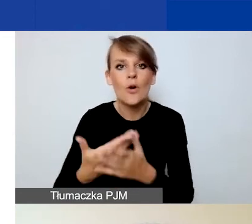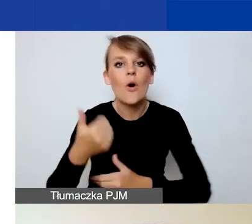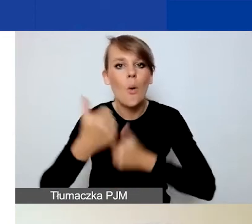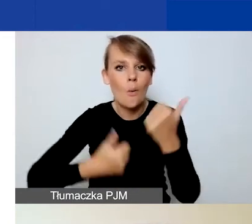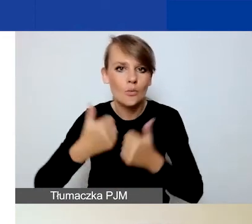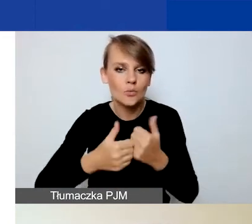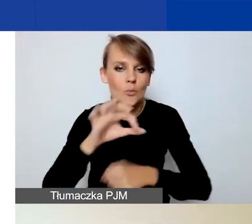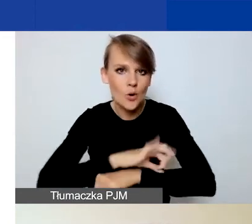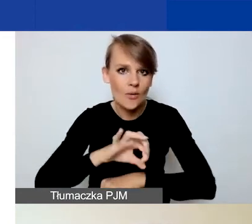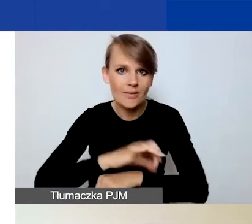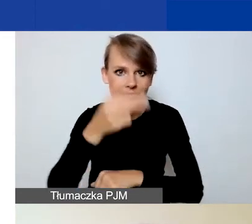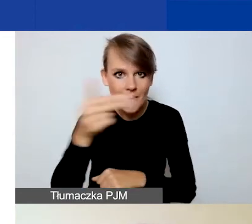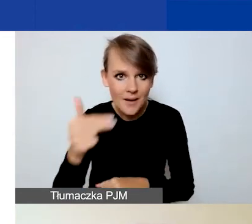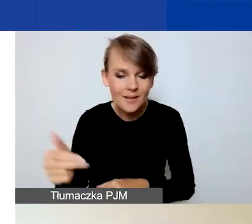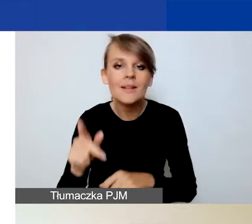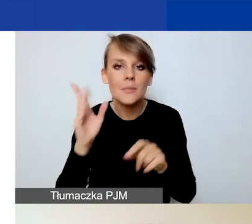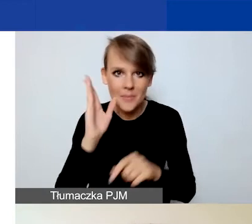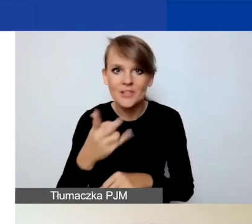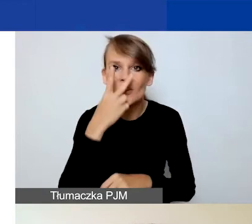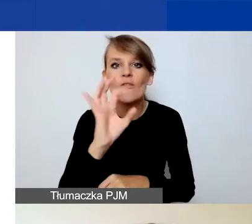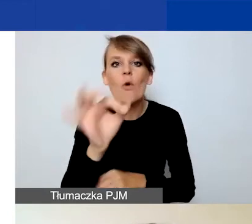zobaczycie również swoją historię wniosku,